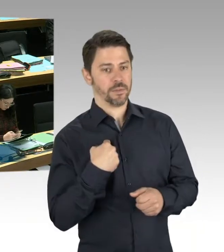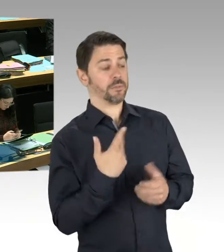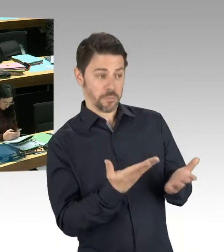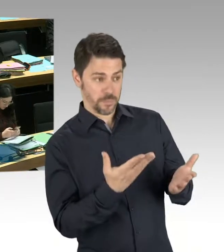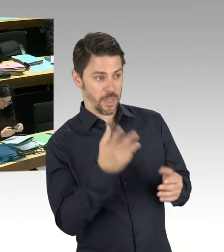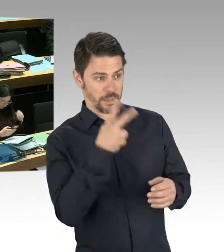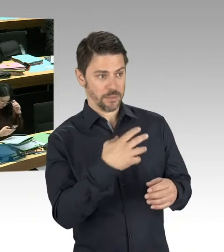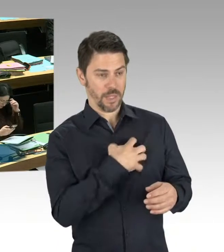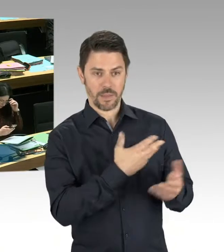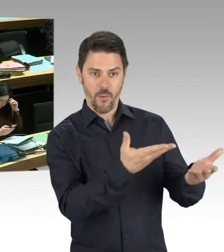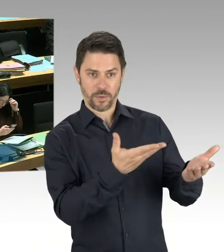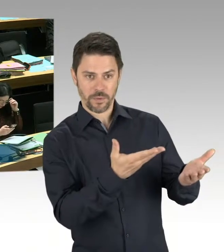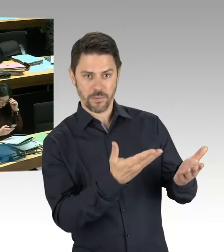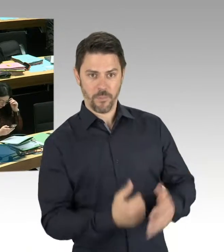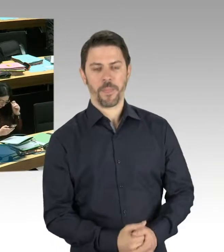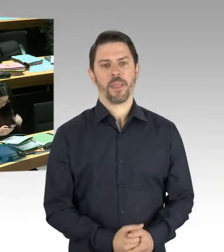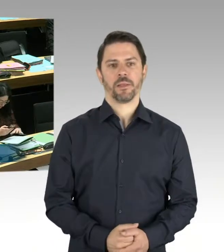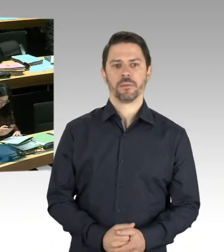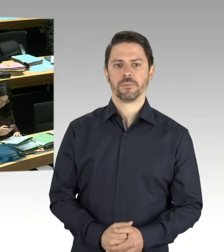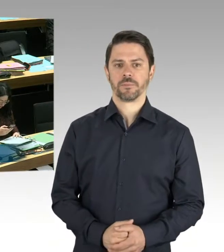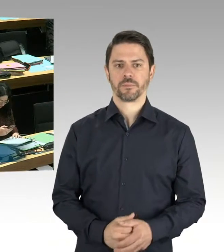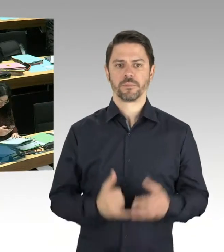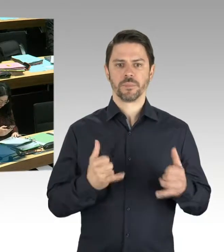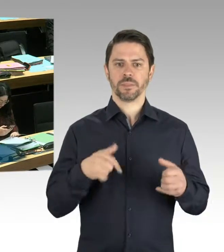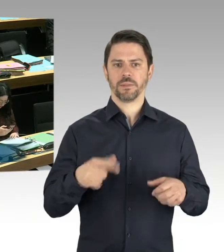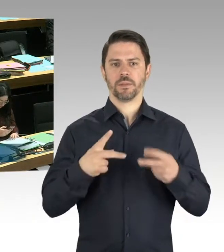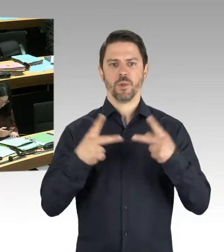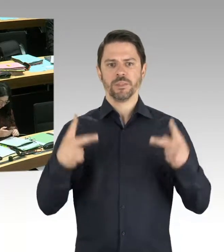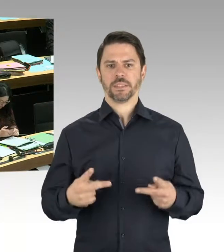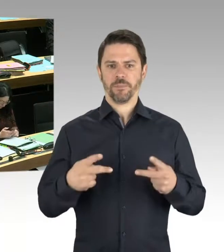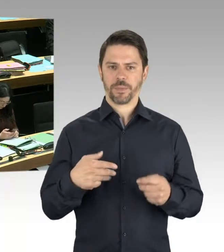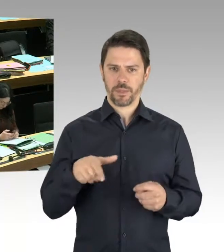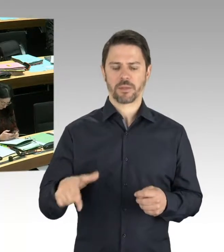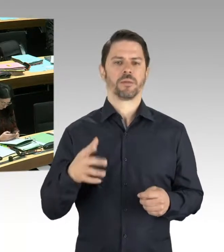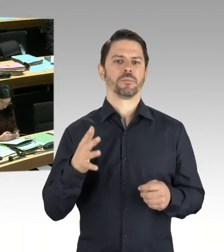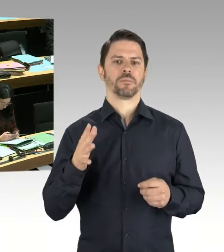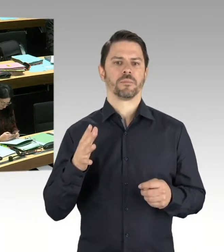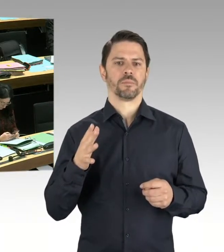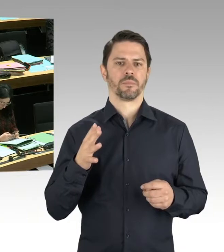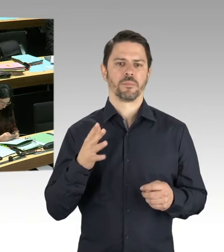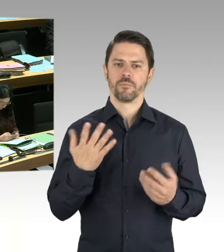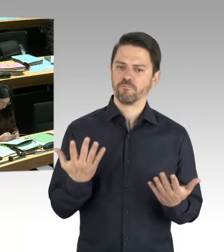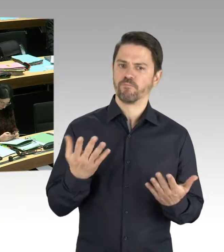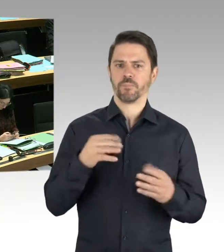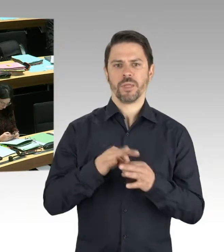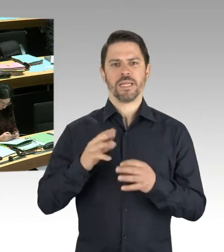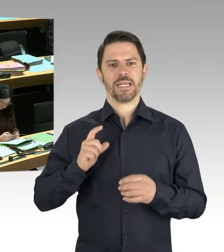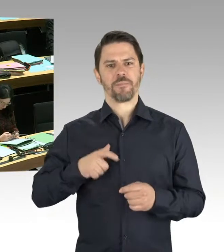Ich finde, dass die öffentlichen Parks in unserer Stadt Parks für alle sein müssen. Für die Anwohnerinnen und Anwohner, für die Besucher unserer Stadt,